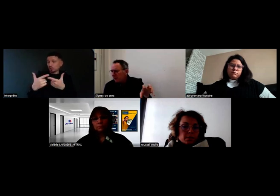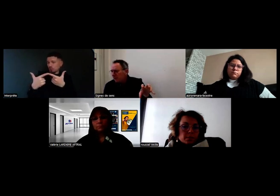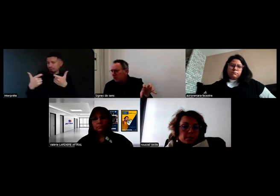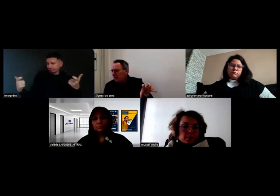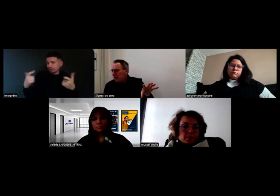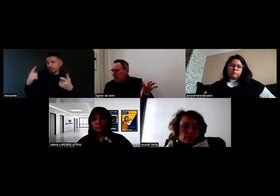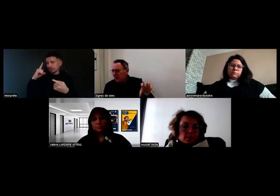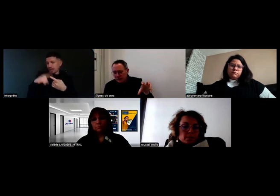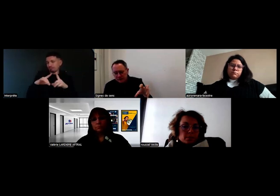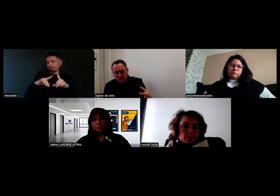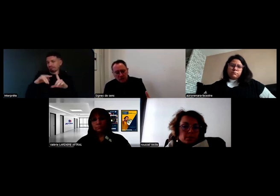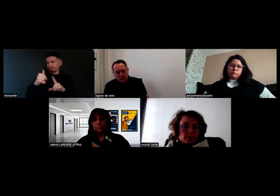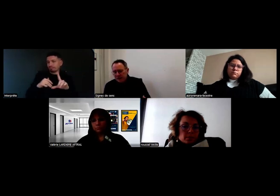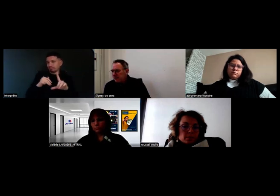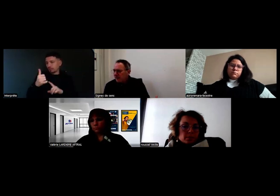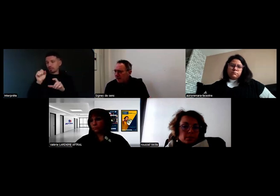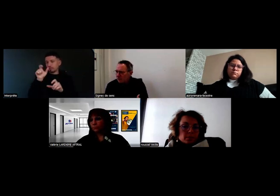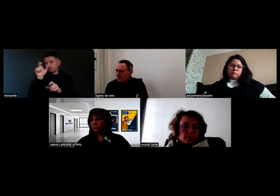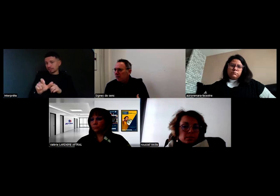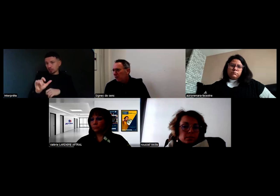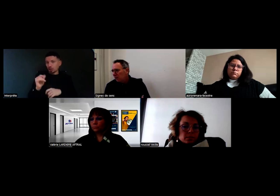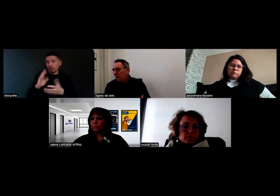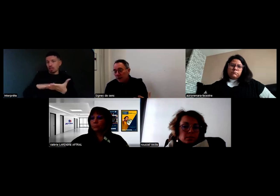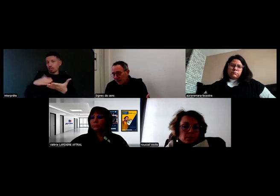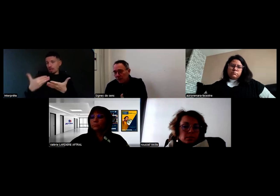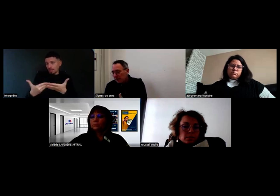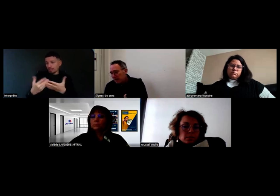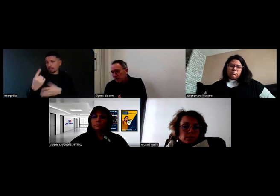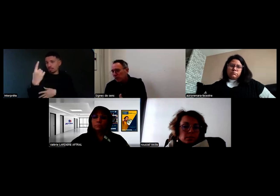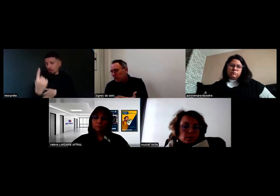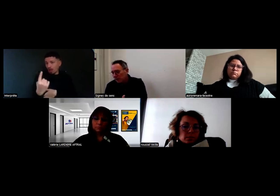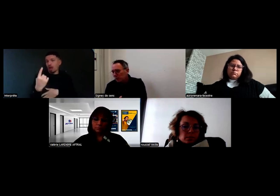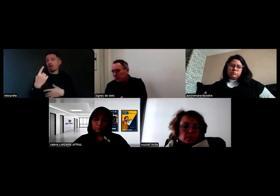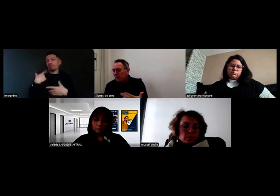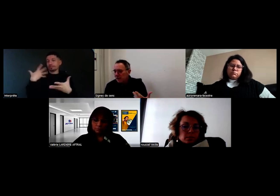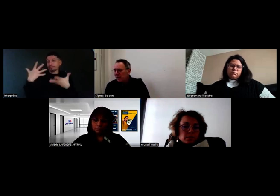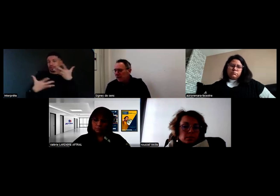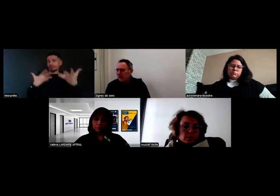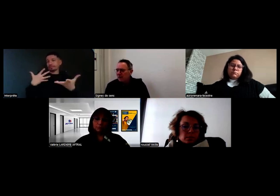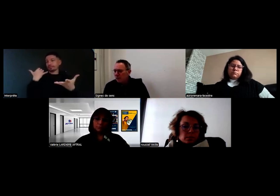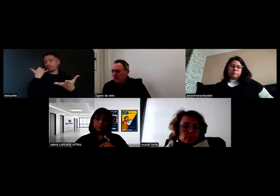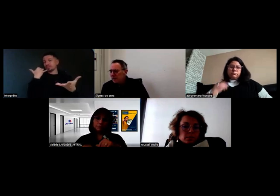qui leur permettent d'avoir quelqu'un qui va traduire vocalement à la personne entendante qui est au bout du fil